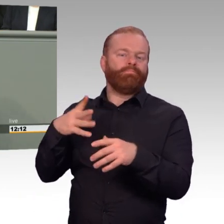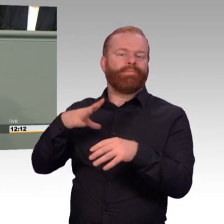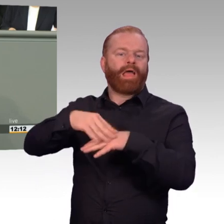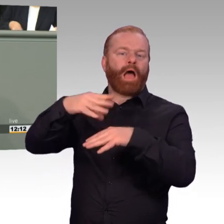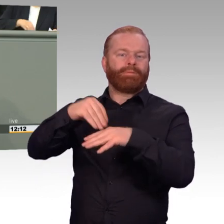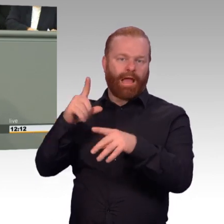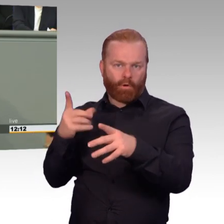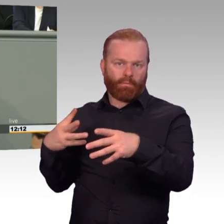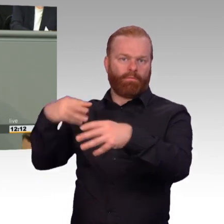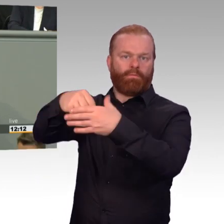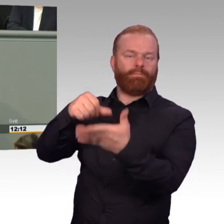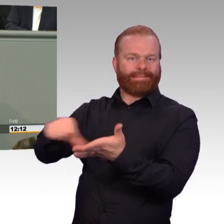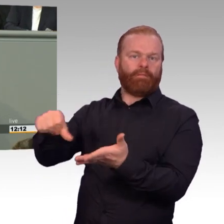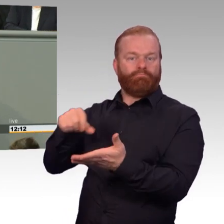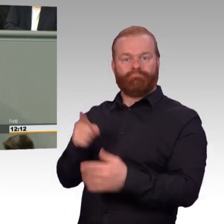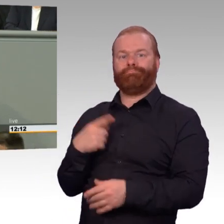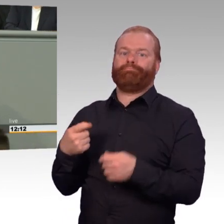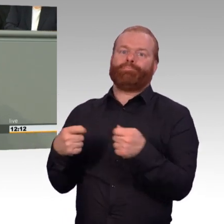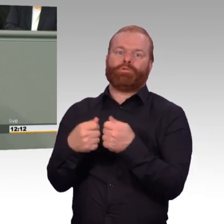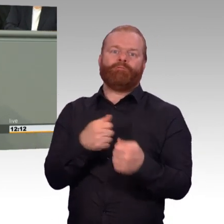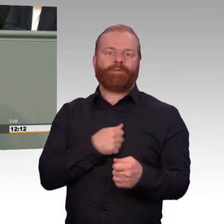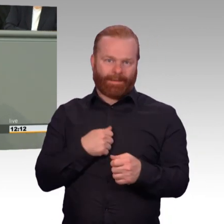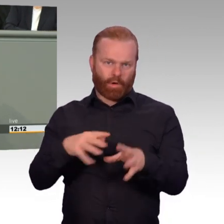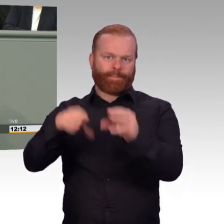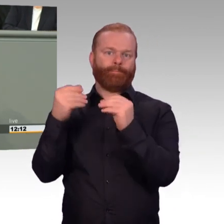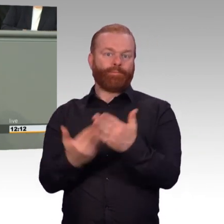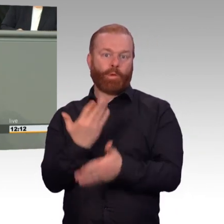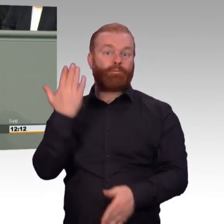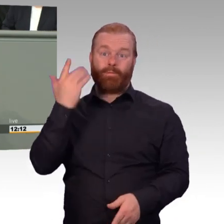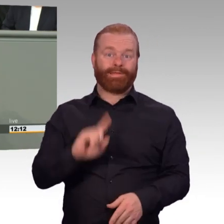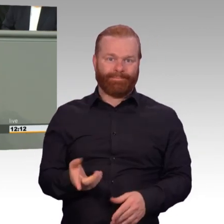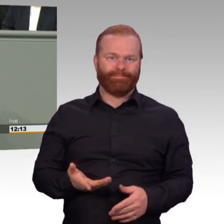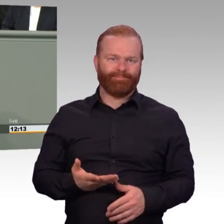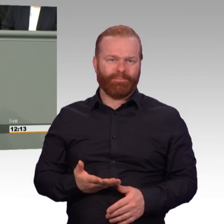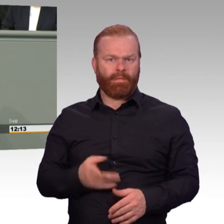schlechter abgesichert sein, als der mandatierte Einsatz im Kosovo? Das war noch nie einzusehen.